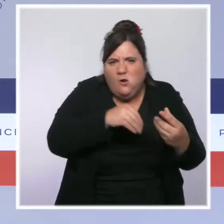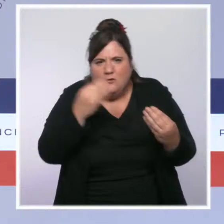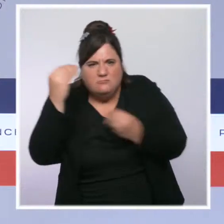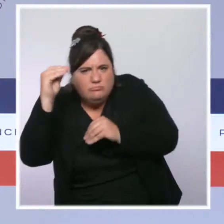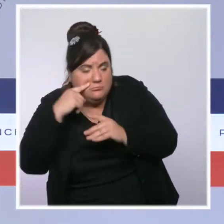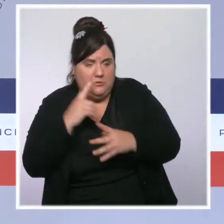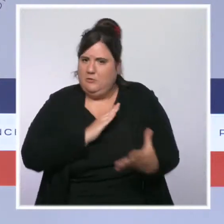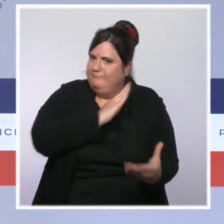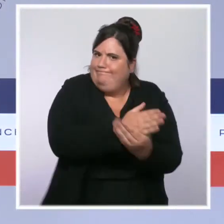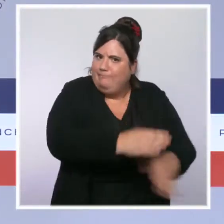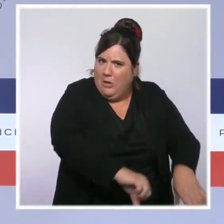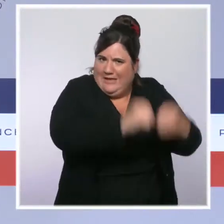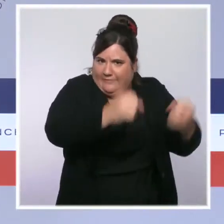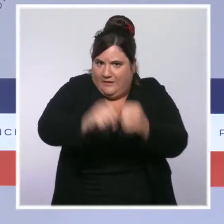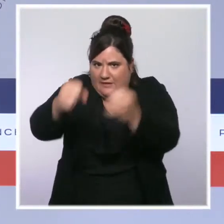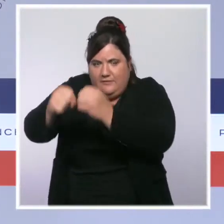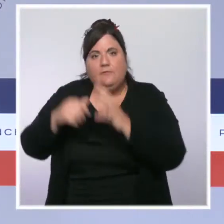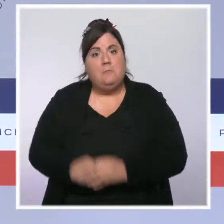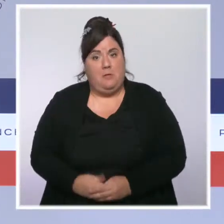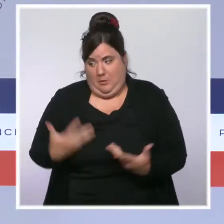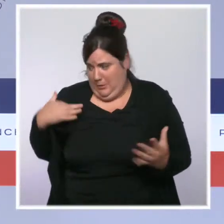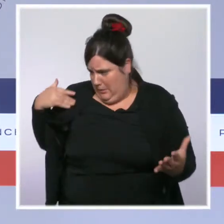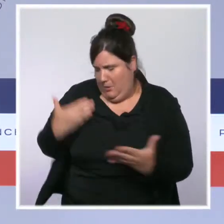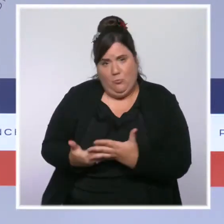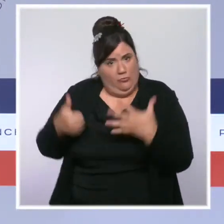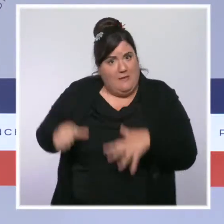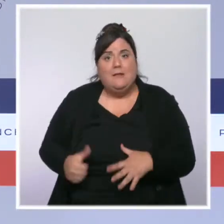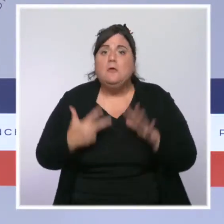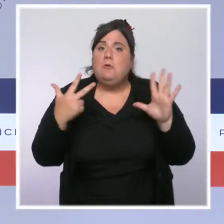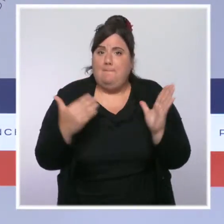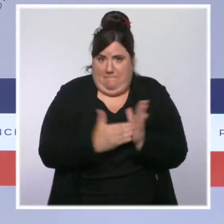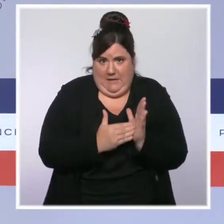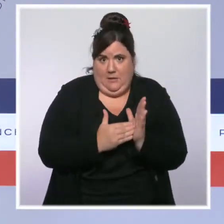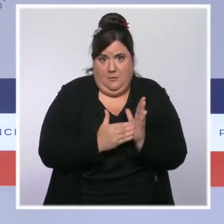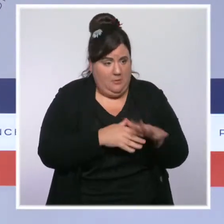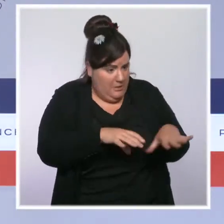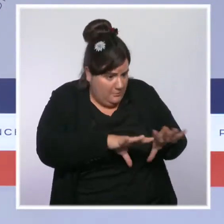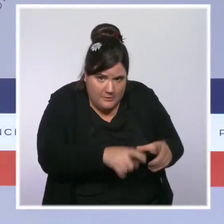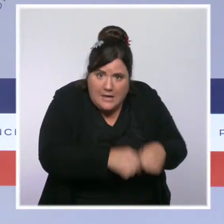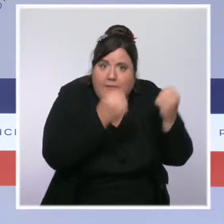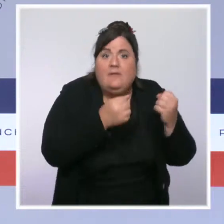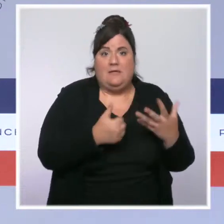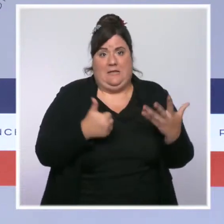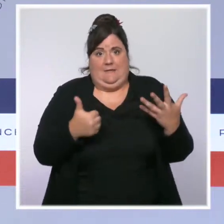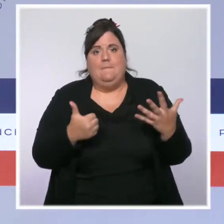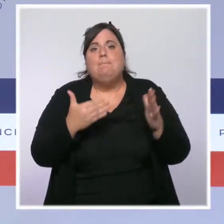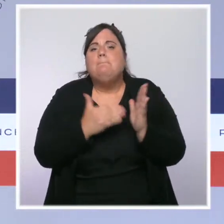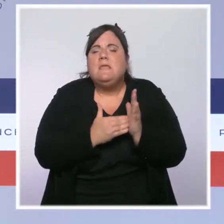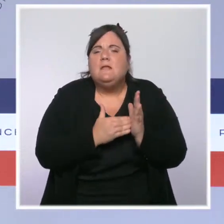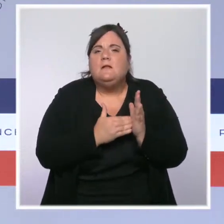ont été démantelés, 6 000 trafiquants interpellés. Les saisies de cannabis ont augmenté de près de 40 % et celles